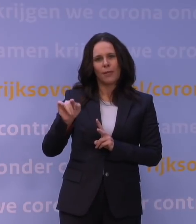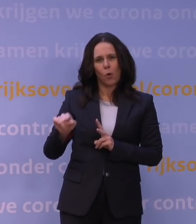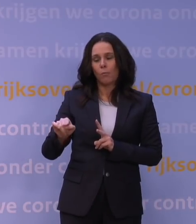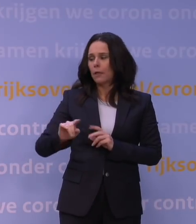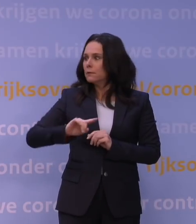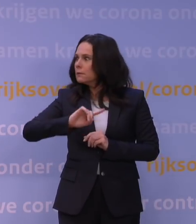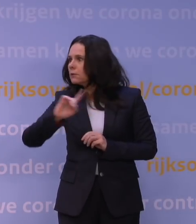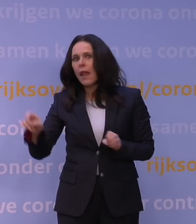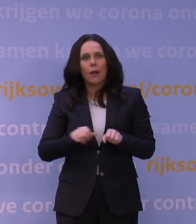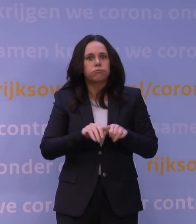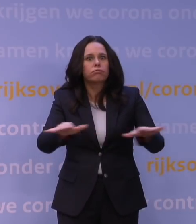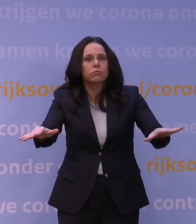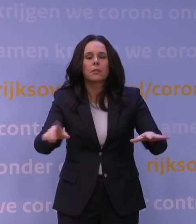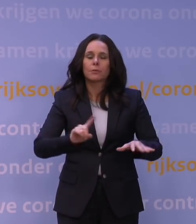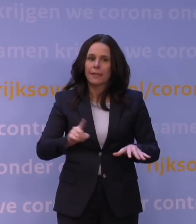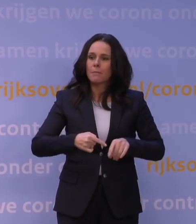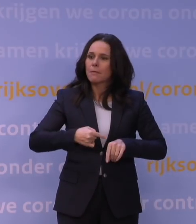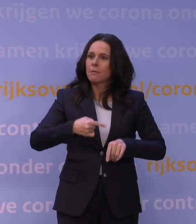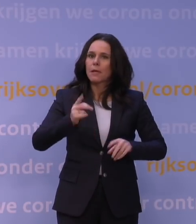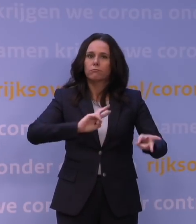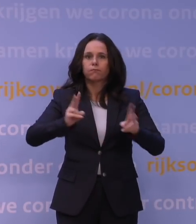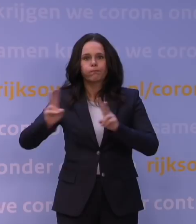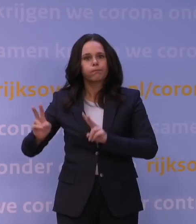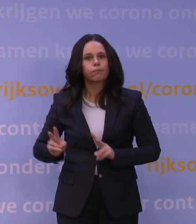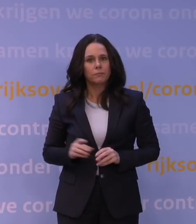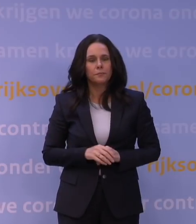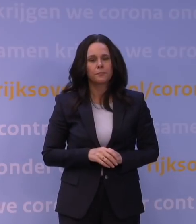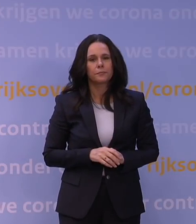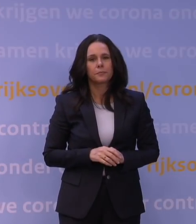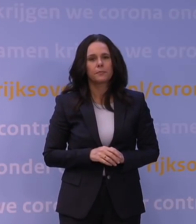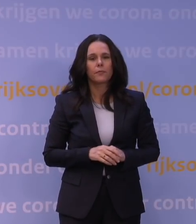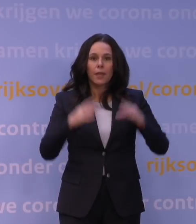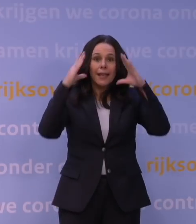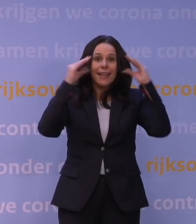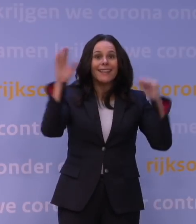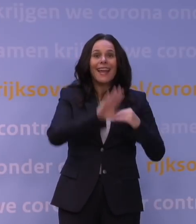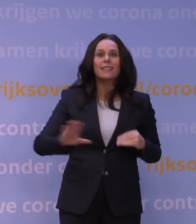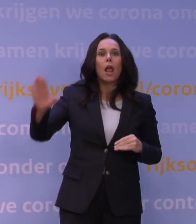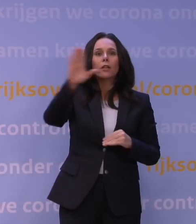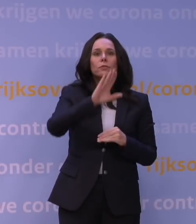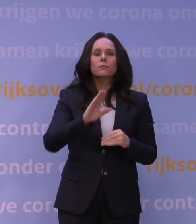dat aandeel snel zal toenemen. Het is zo dat in Nederland op grond van de eerste gegevens we zien